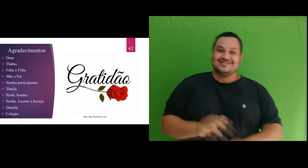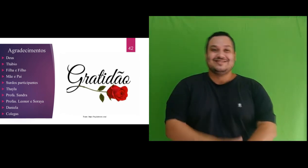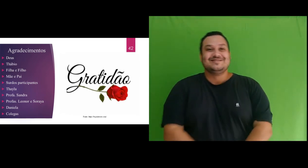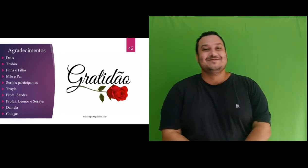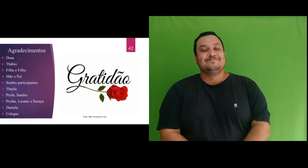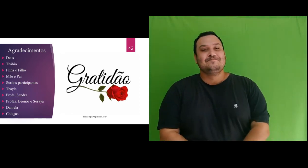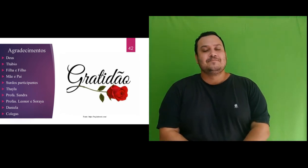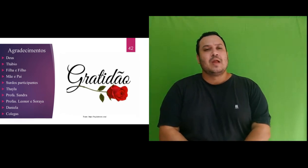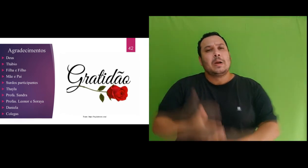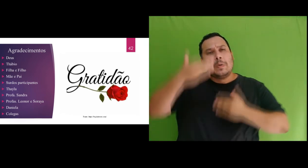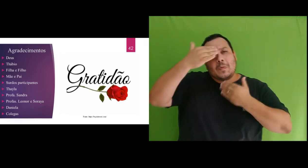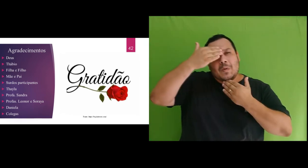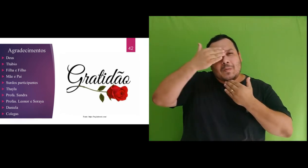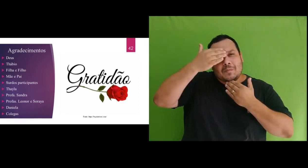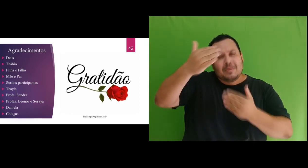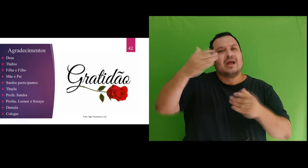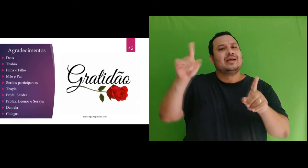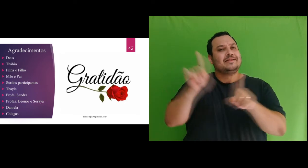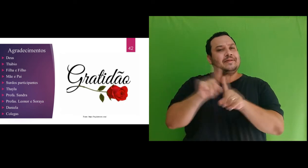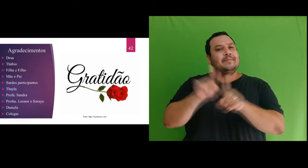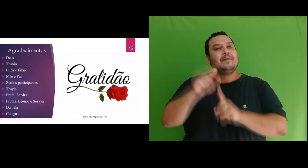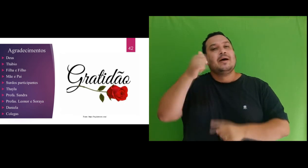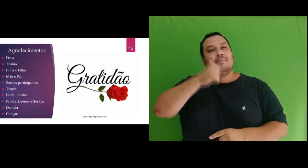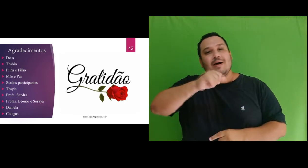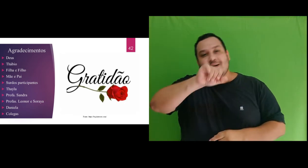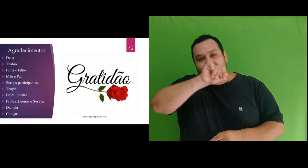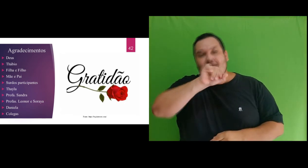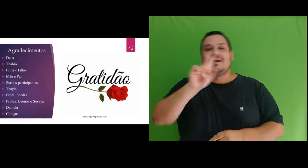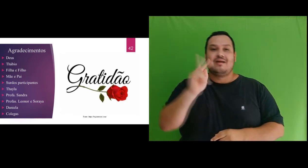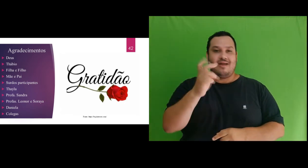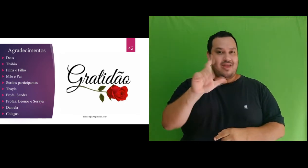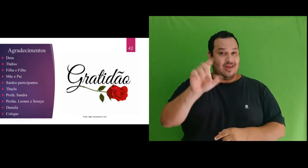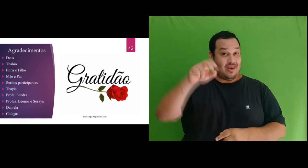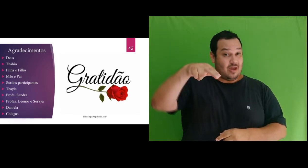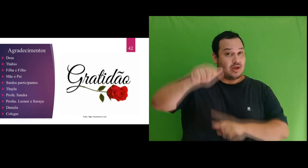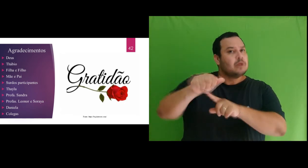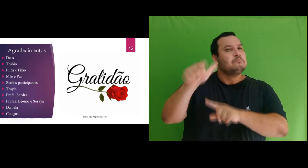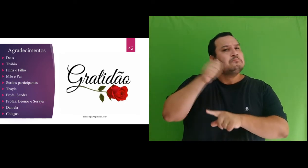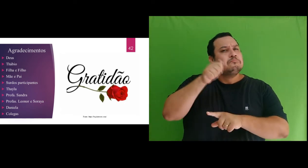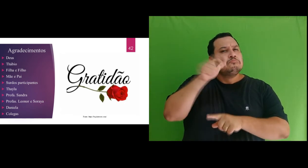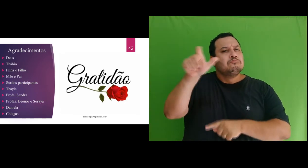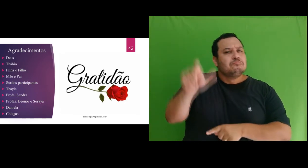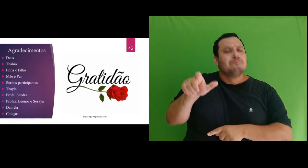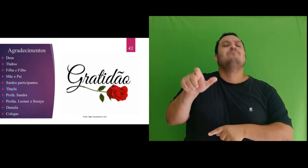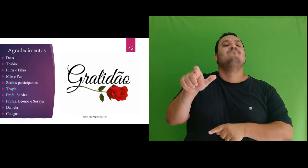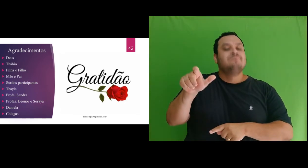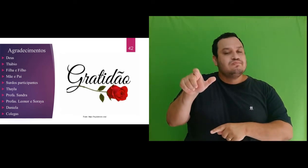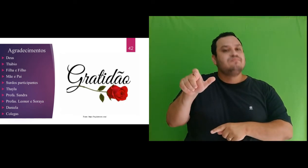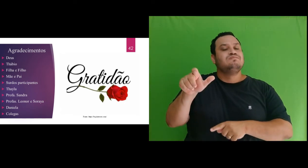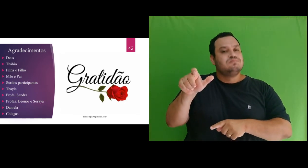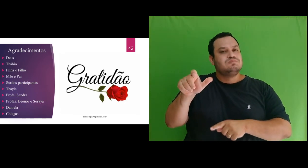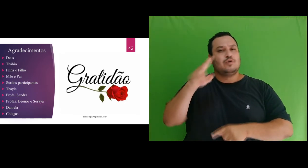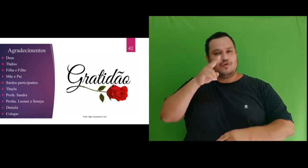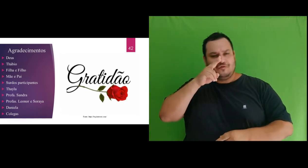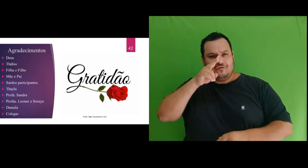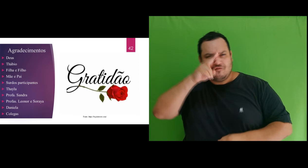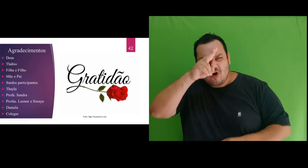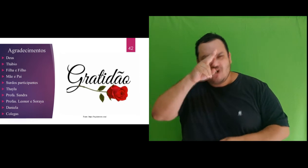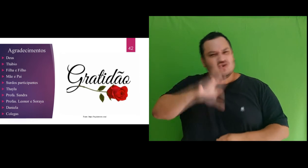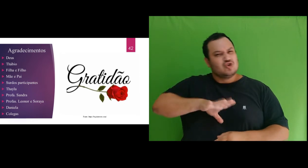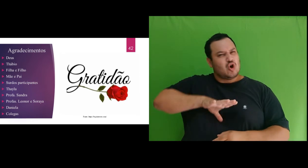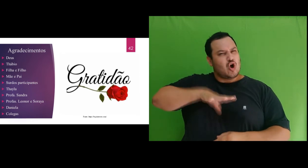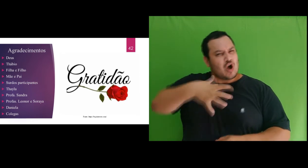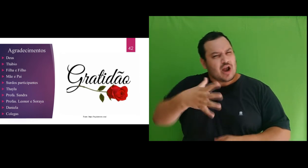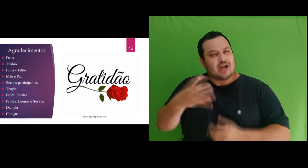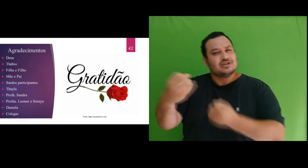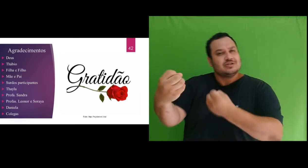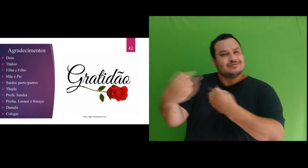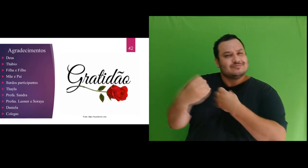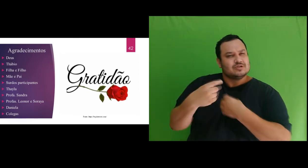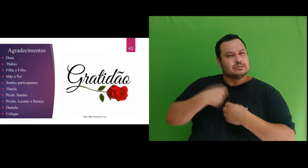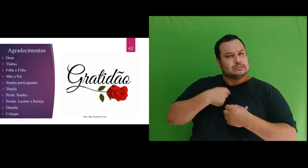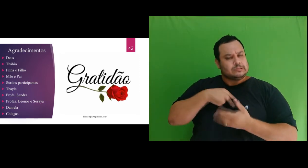Agradeço a minha mãe, Helena, mulher forte que me ensinou a ter coragem e determinação em várias